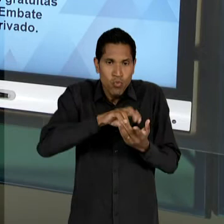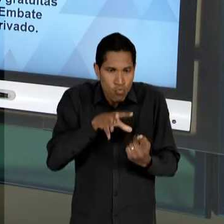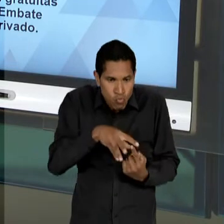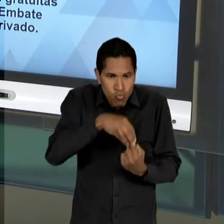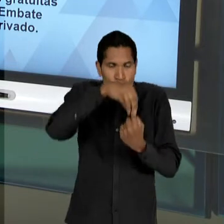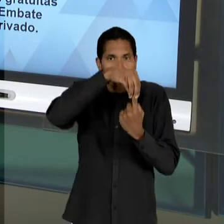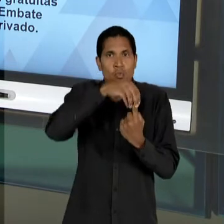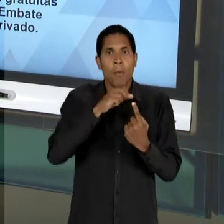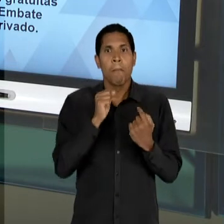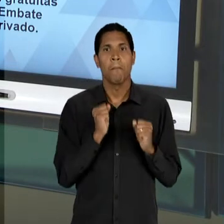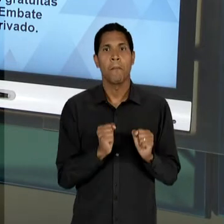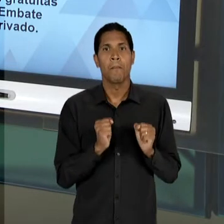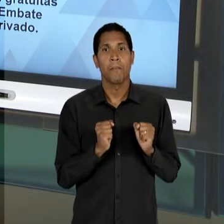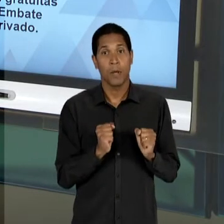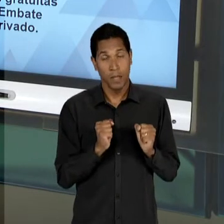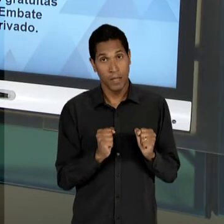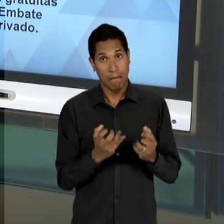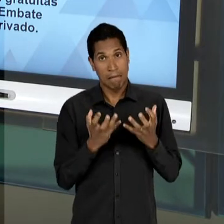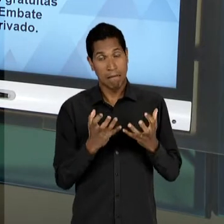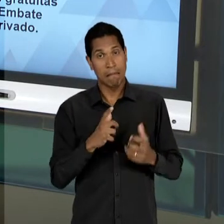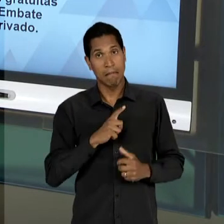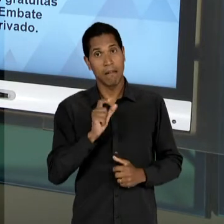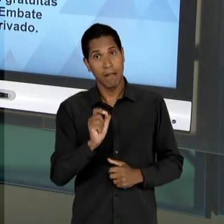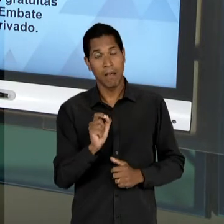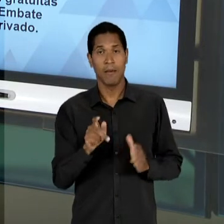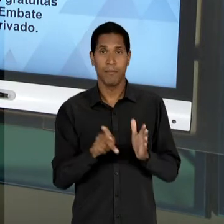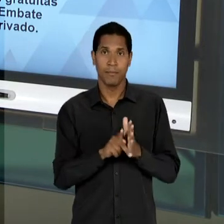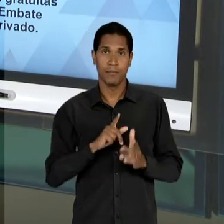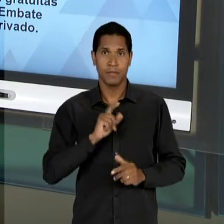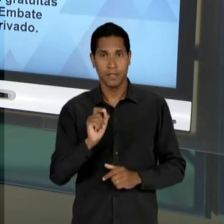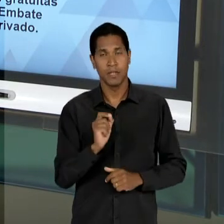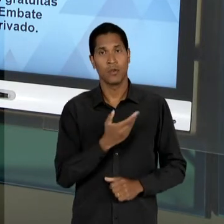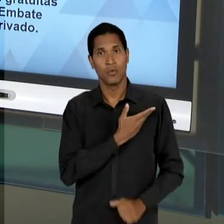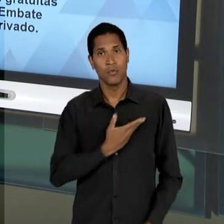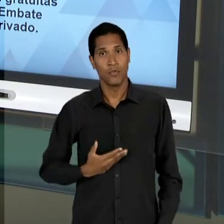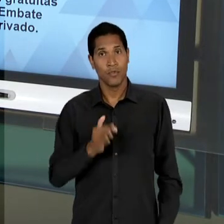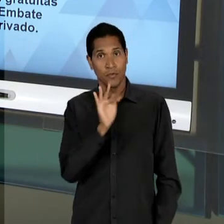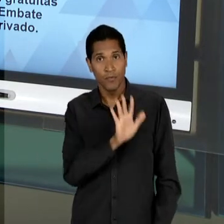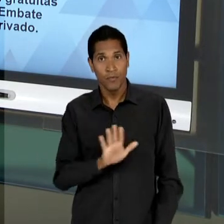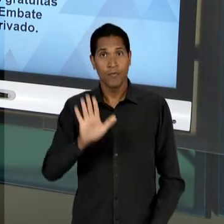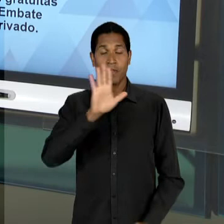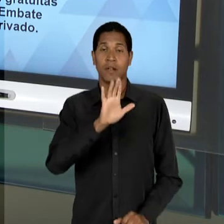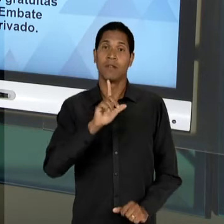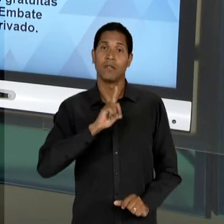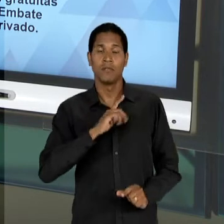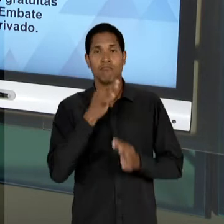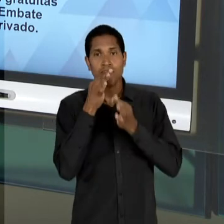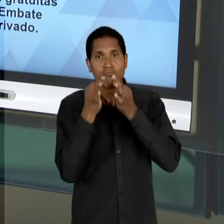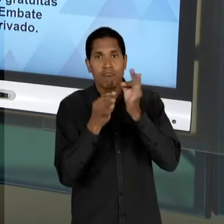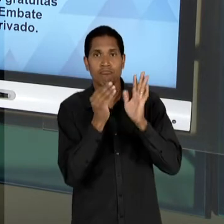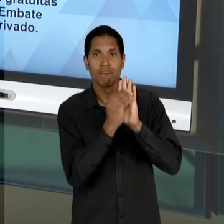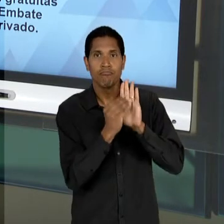GOVERNO FEDERAL, NO QUE DIZ RESPEITO À ELABORAÇÃO DE PROPOSTAS E A PRÓPRIA ORGANIZAÇÃO E DEFINIÇÃO